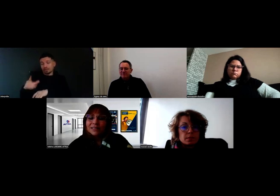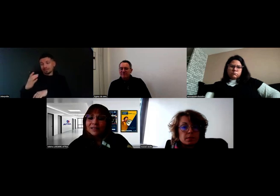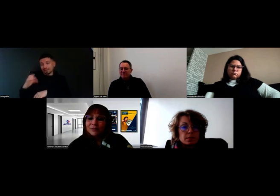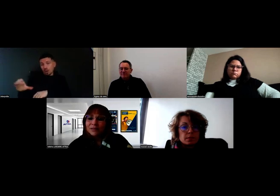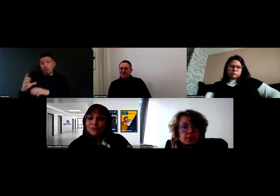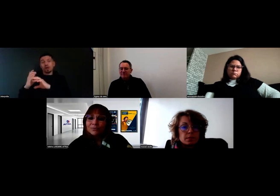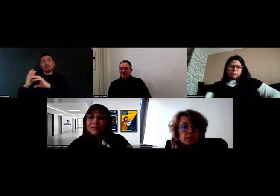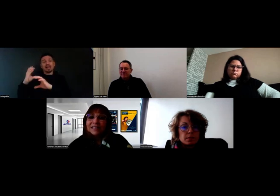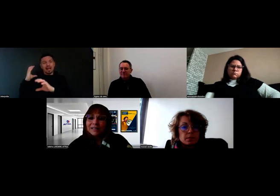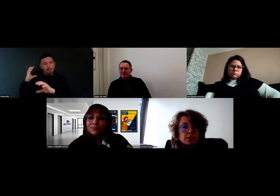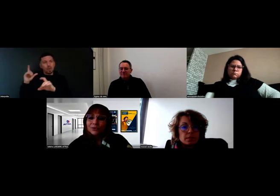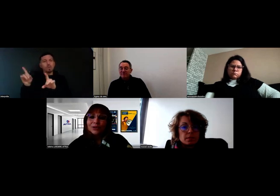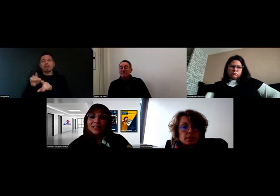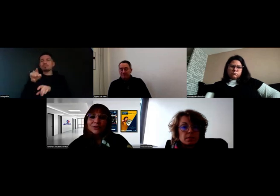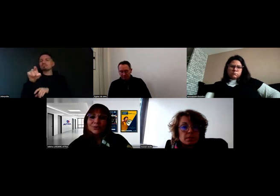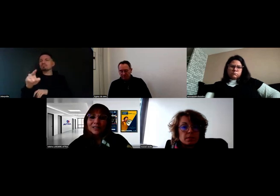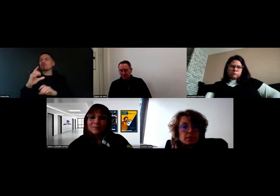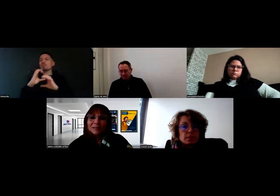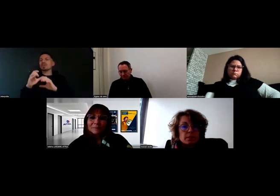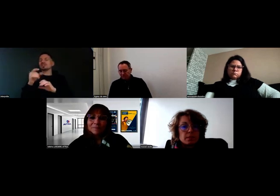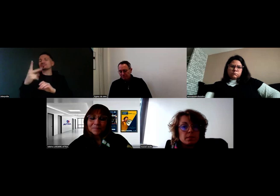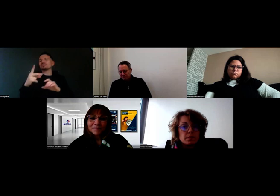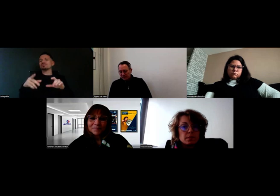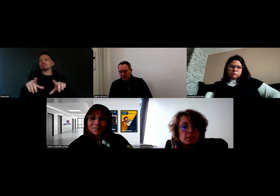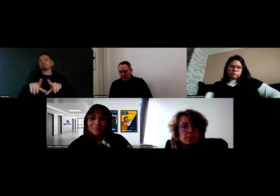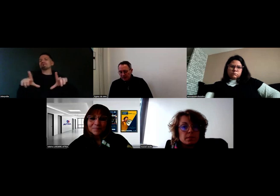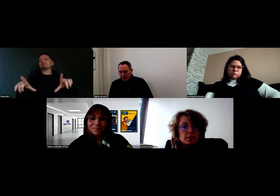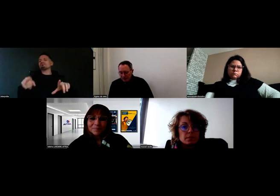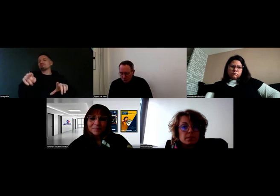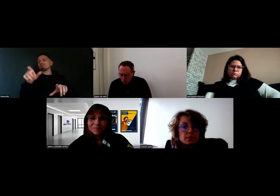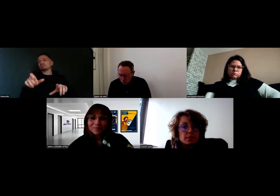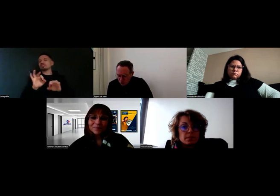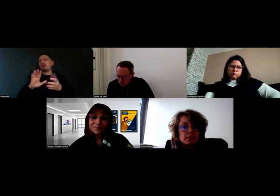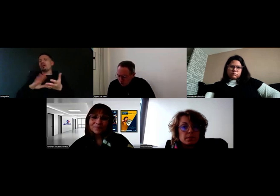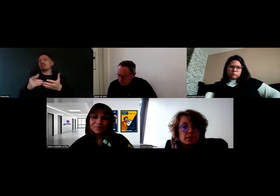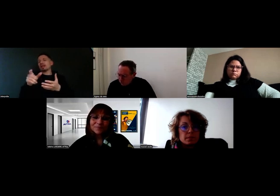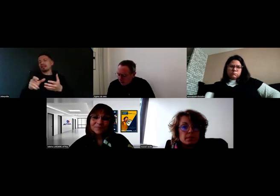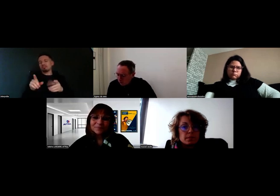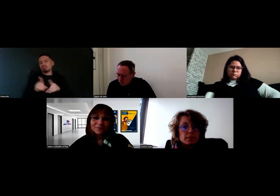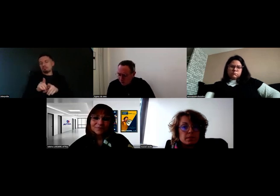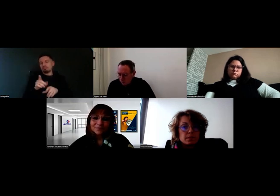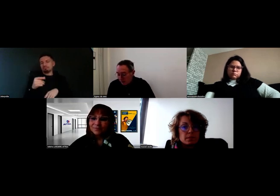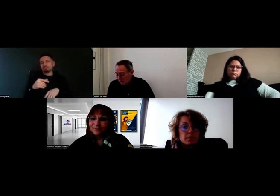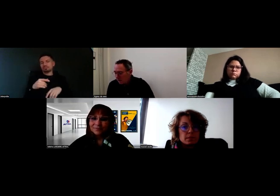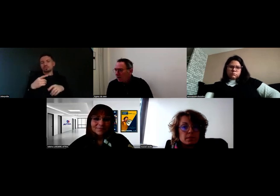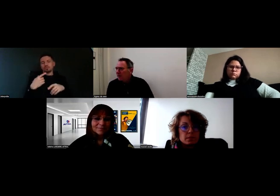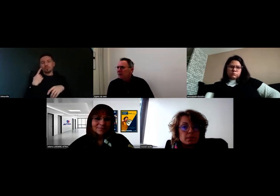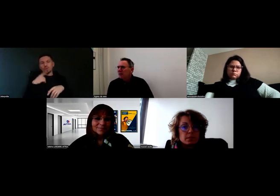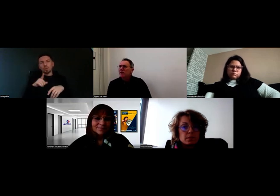qui est équipé du même système de communication dans la cabine. Peut-être pour les personnes qui l'ignoraient,